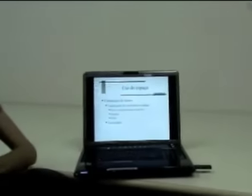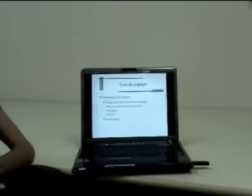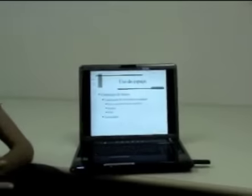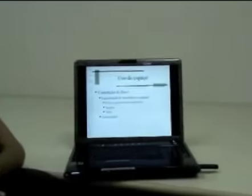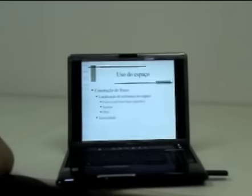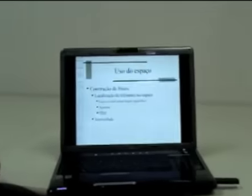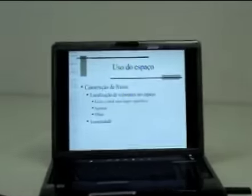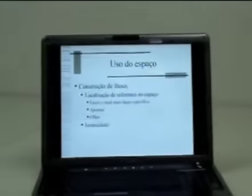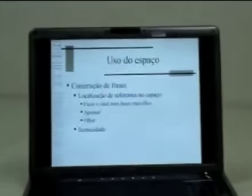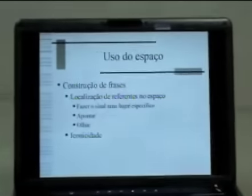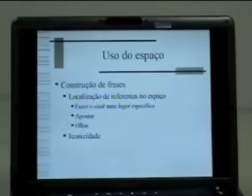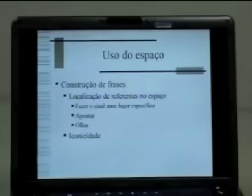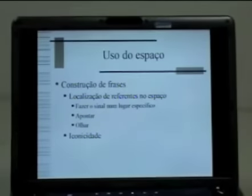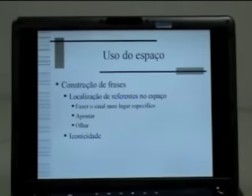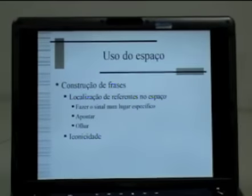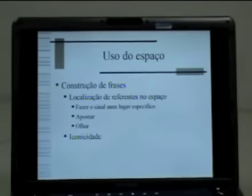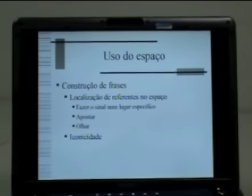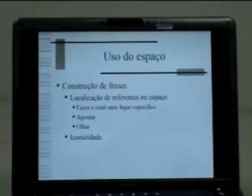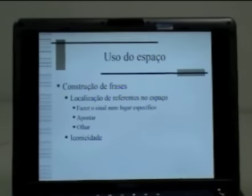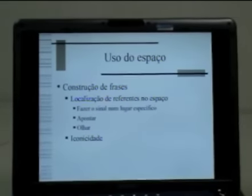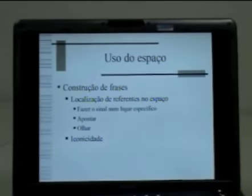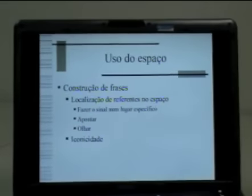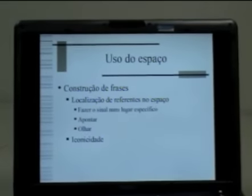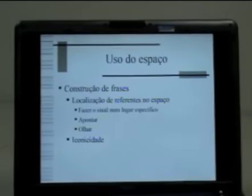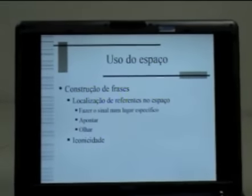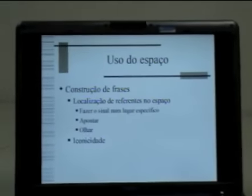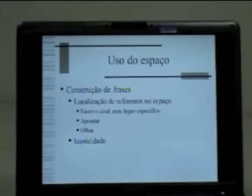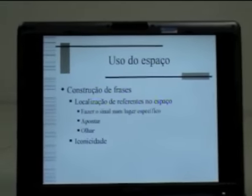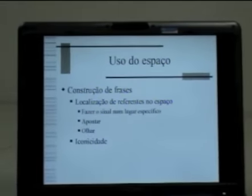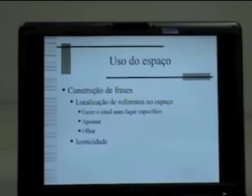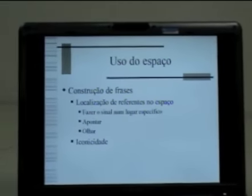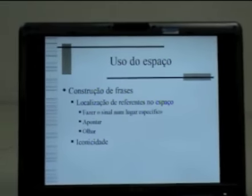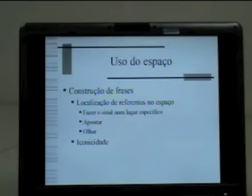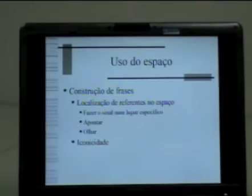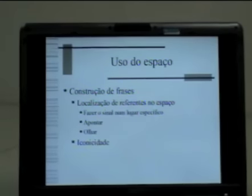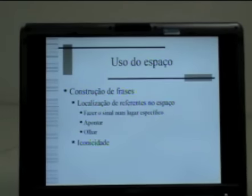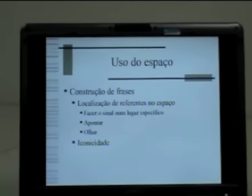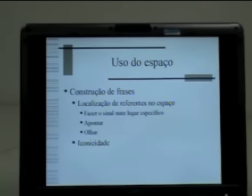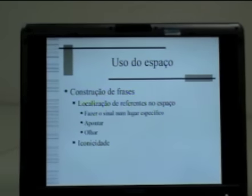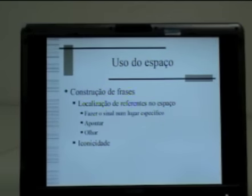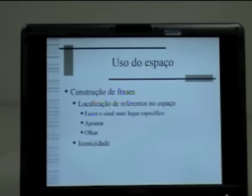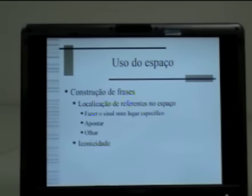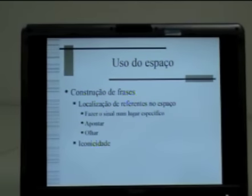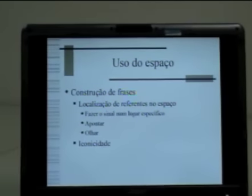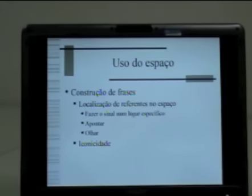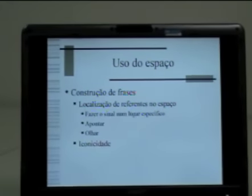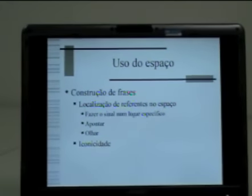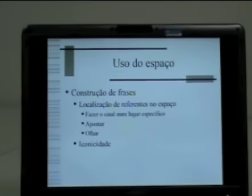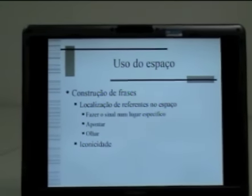O espaço também é explorado na construção de frases de diversas formas